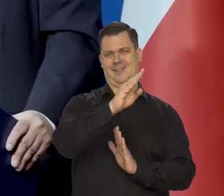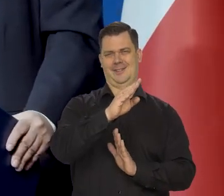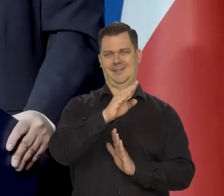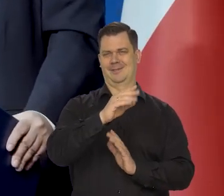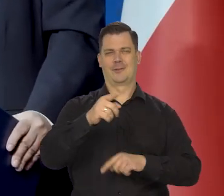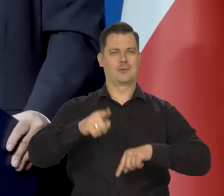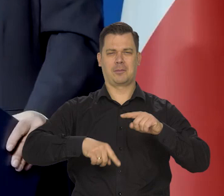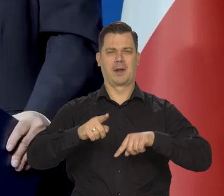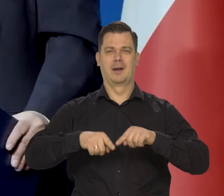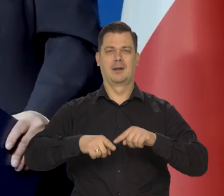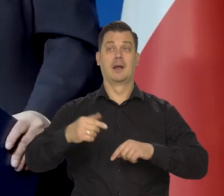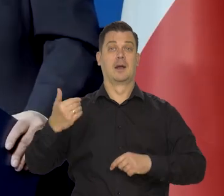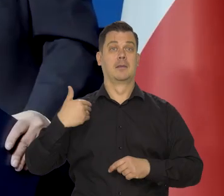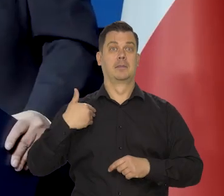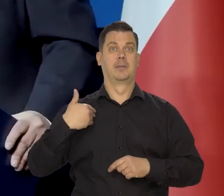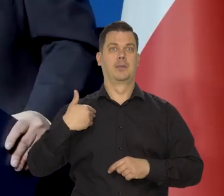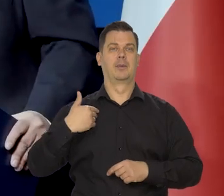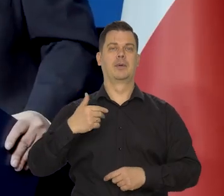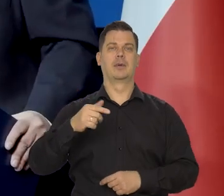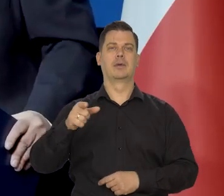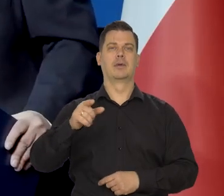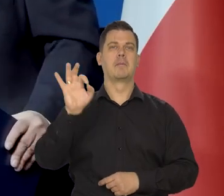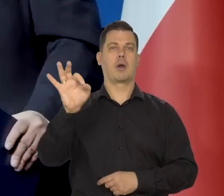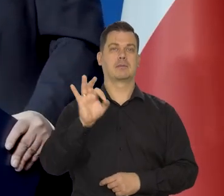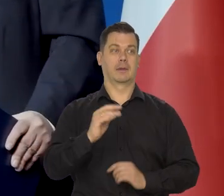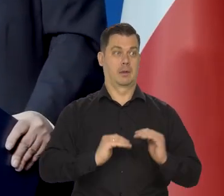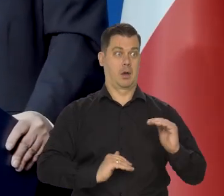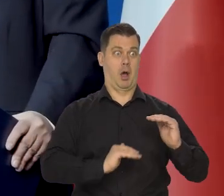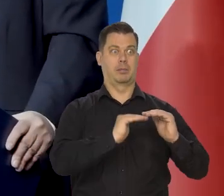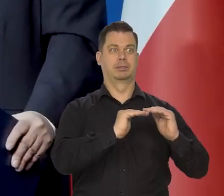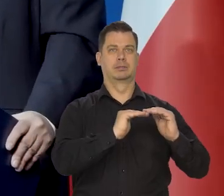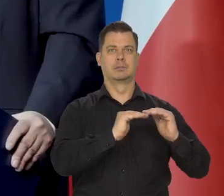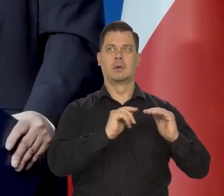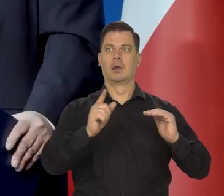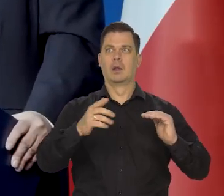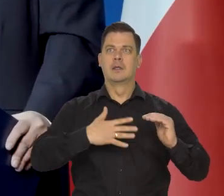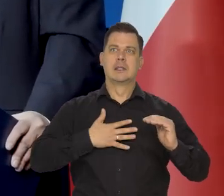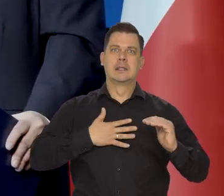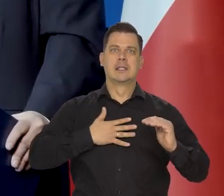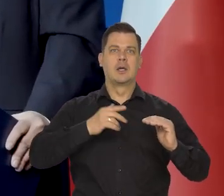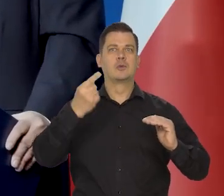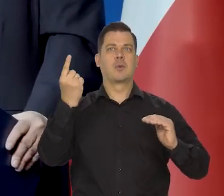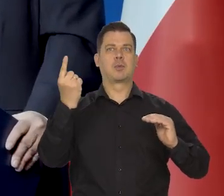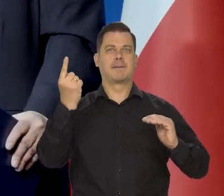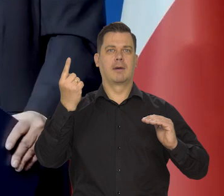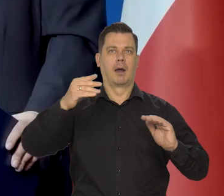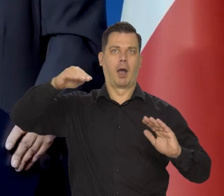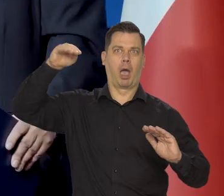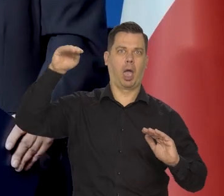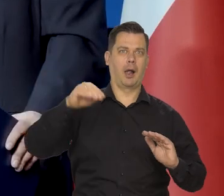Tak było, jak zatrzymaliśmy tempo wzrostu stóp procentowych i były powszechne przewidywania,